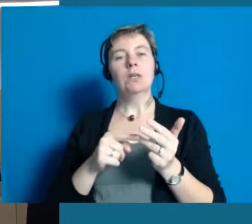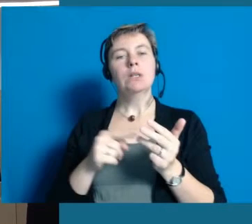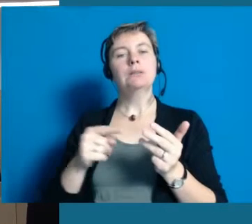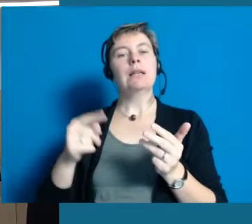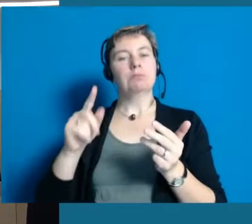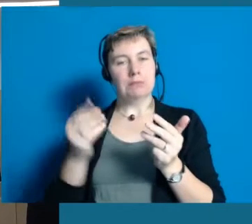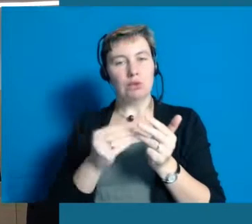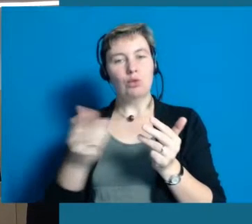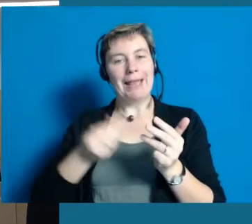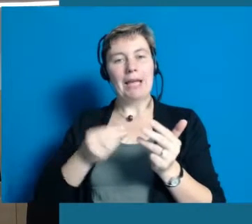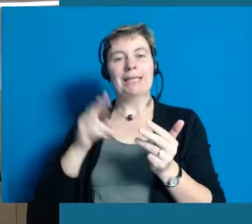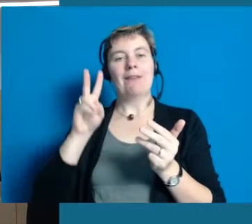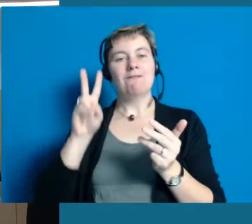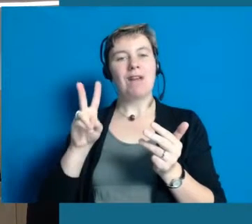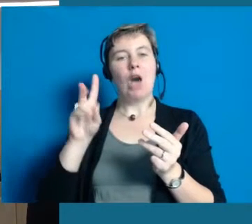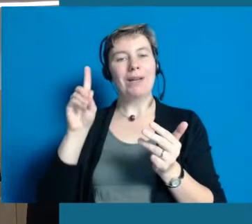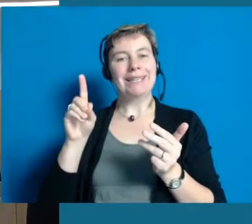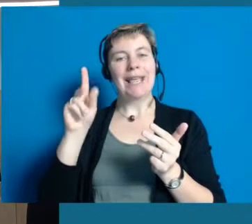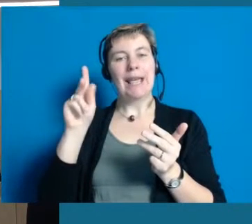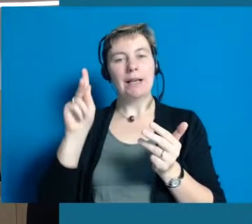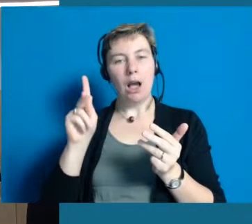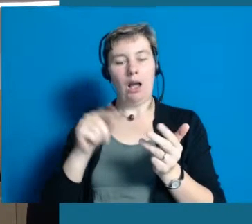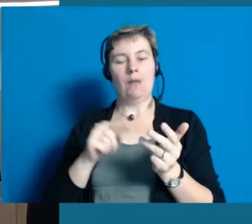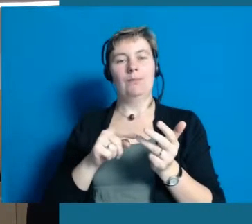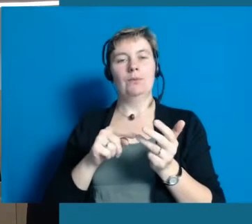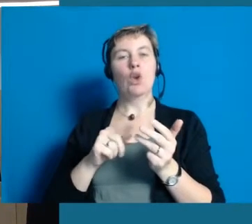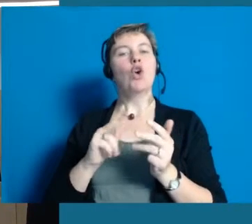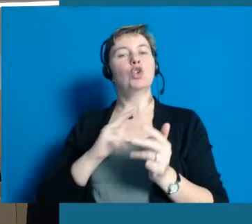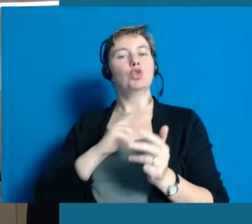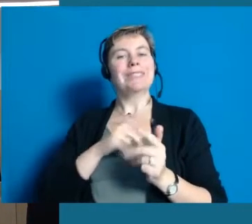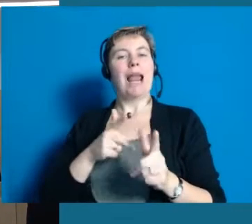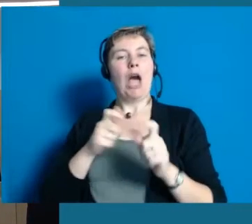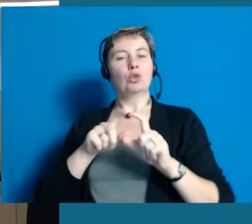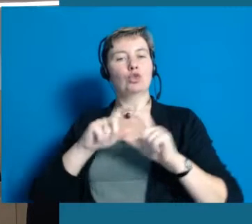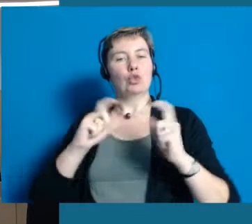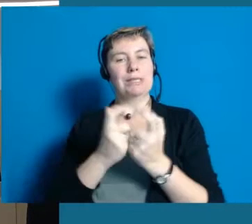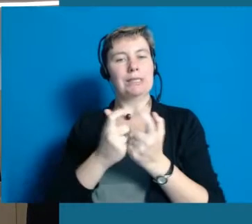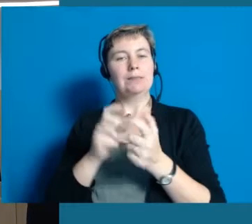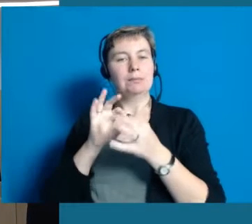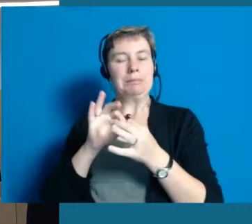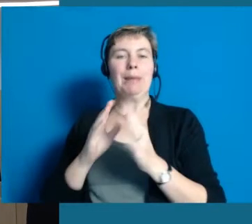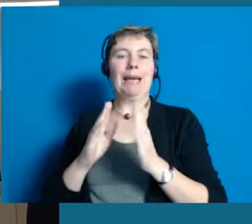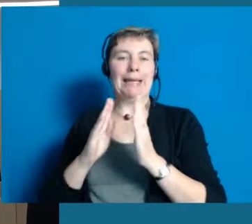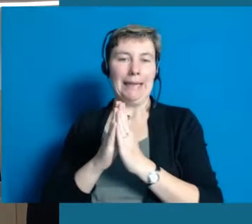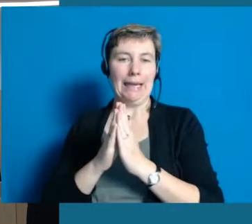Eingeladen haben wir auch immer das VDK und der ökumenische Sozialausschuss unserer Kirchen